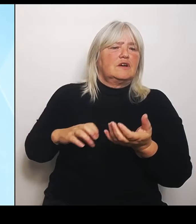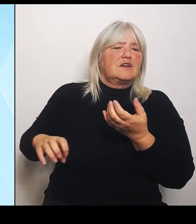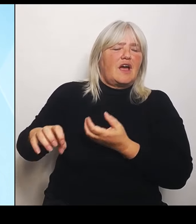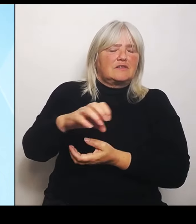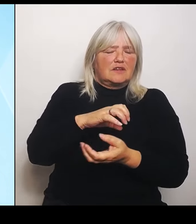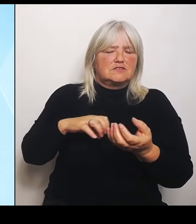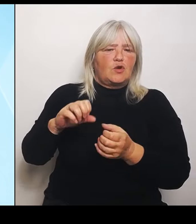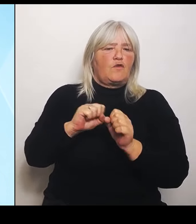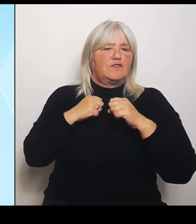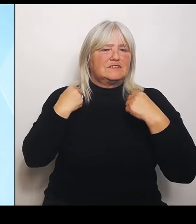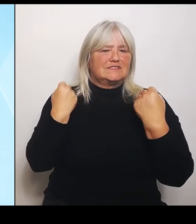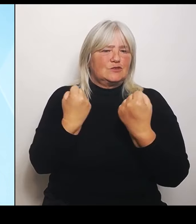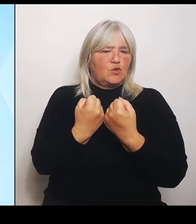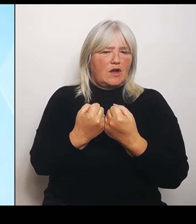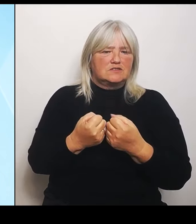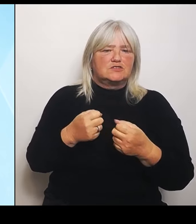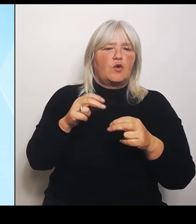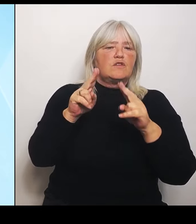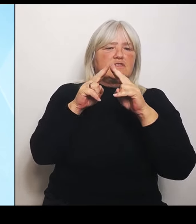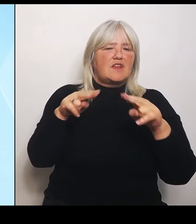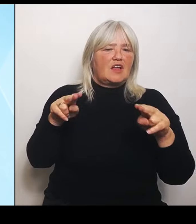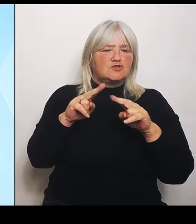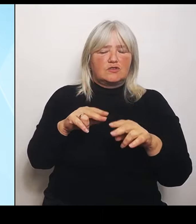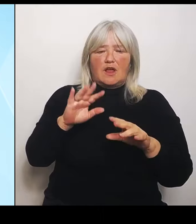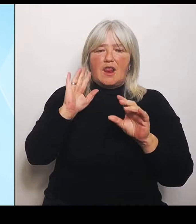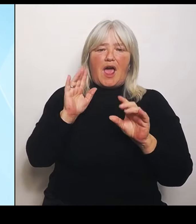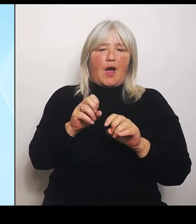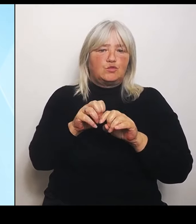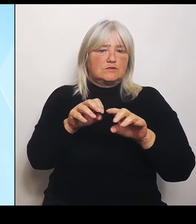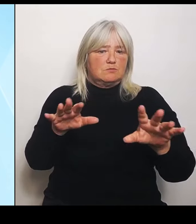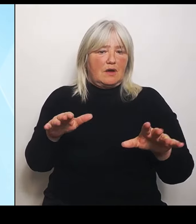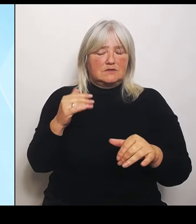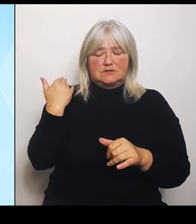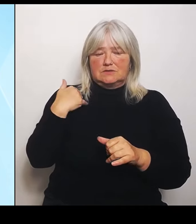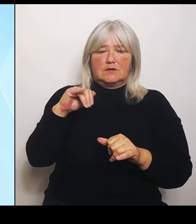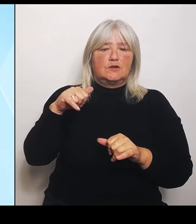im Juni in Bayern, im Jahr 2013, bei dem Hochwasser